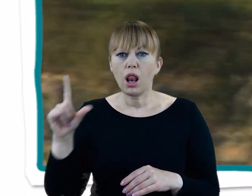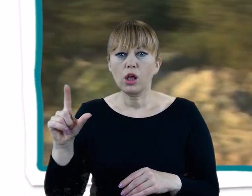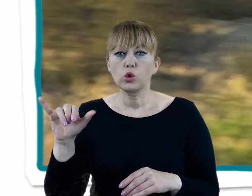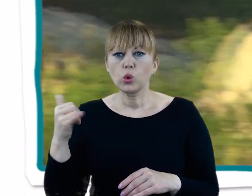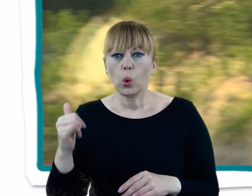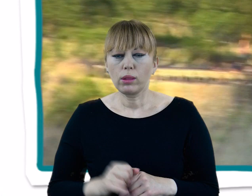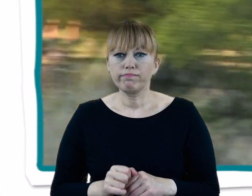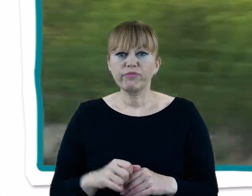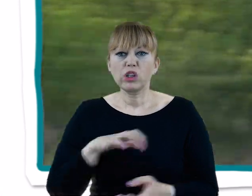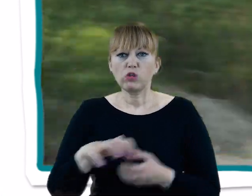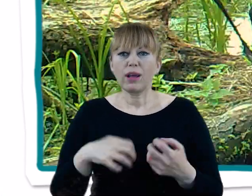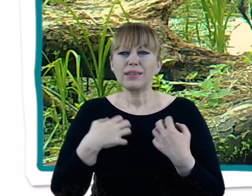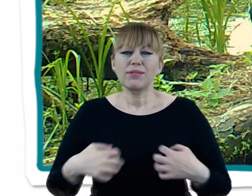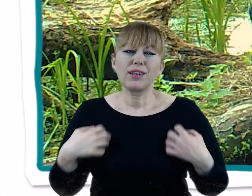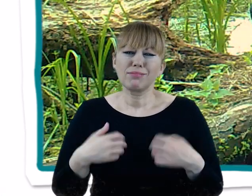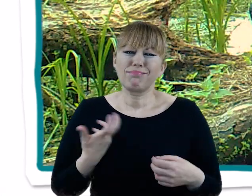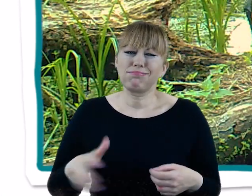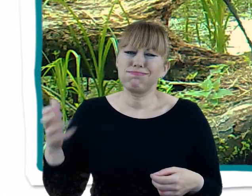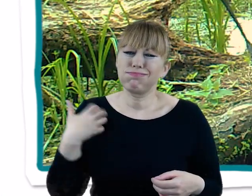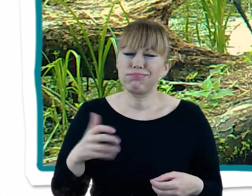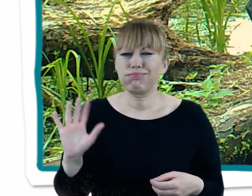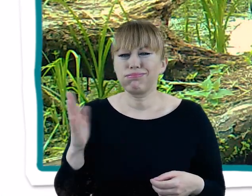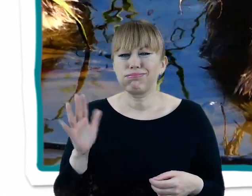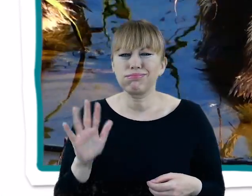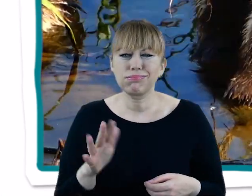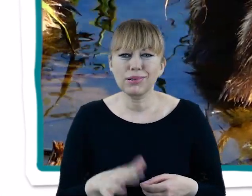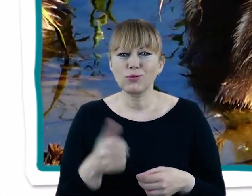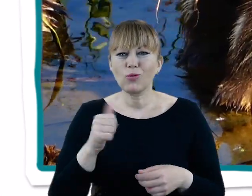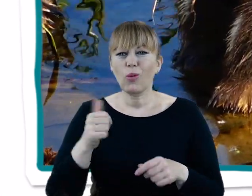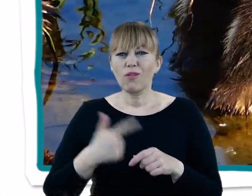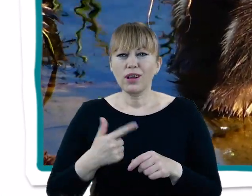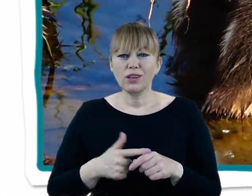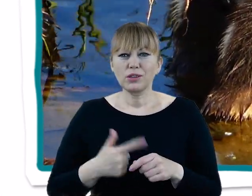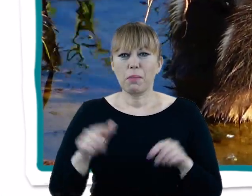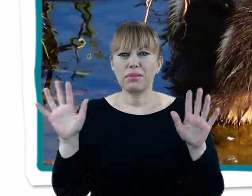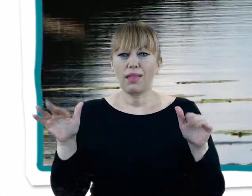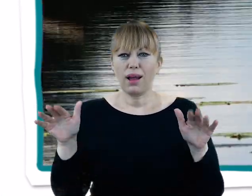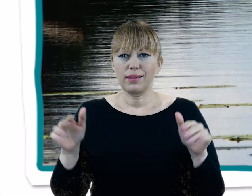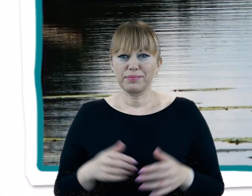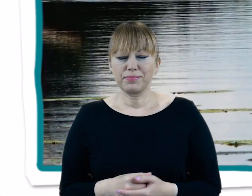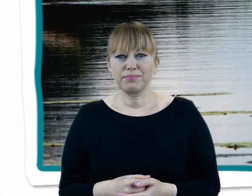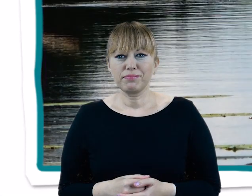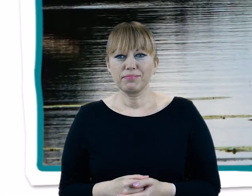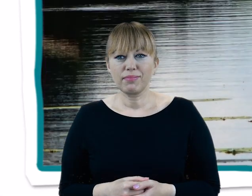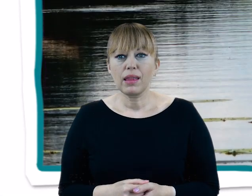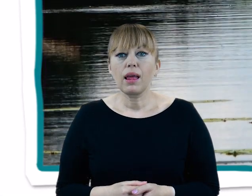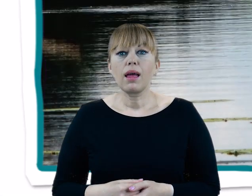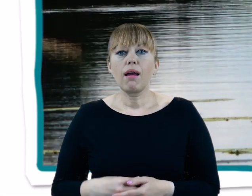Świat zwierząt to przede wszystkim bogata awifauna, czyli ponad 120 gatunków ptaków. Występuje tu między innymi: